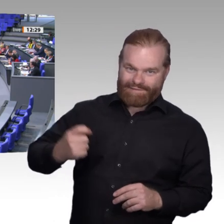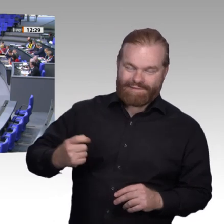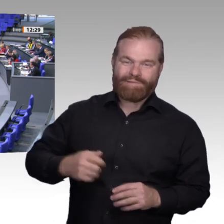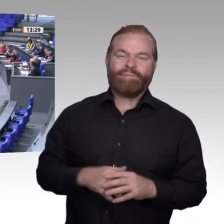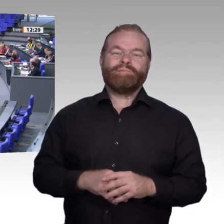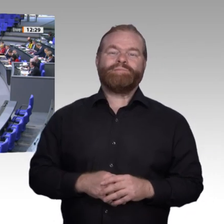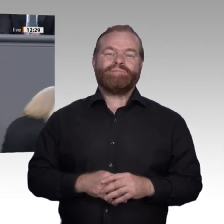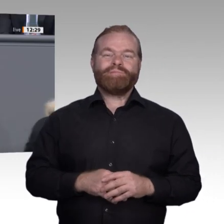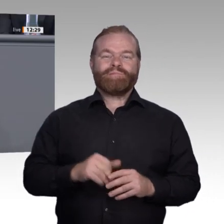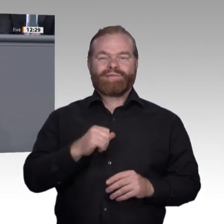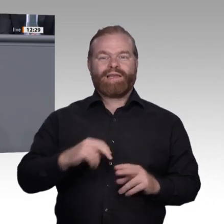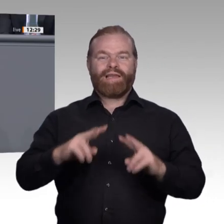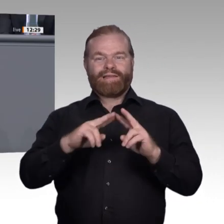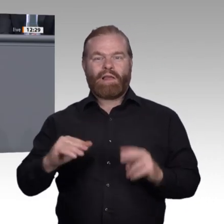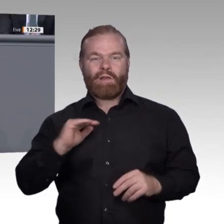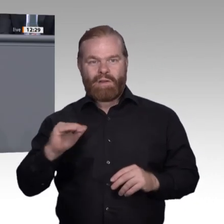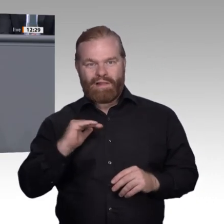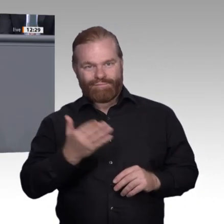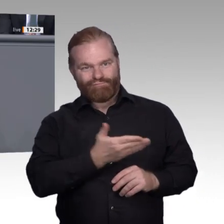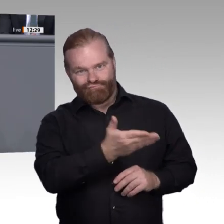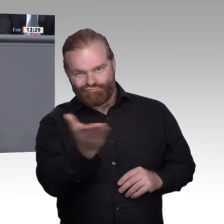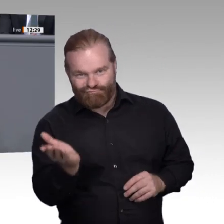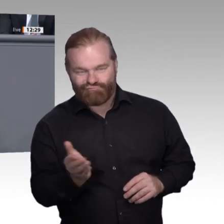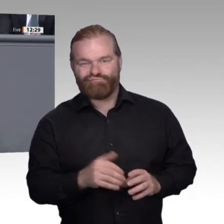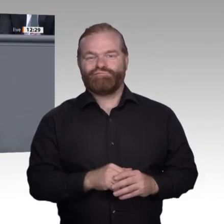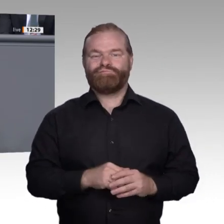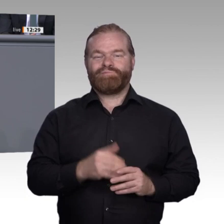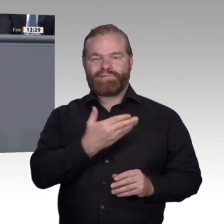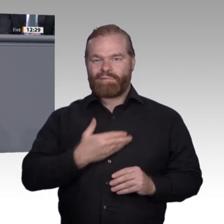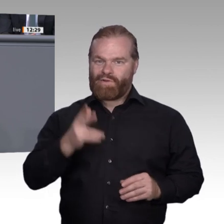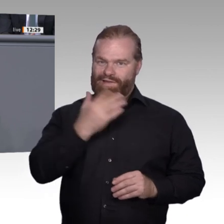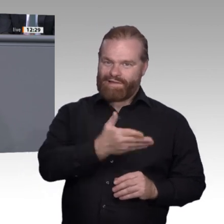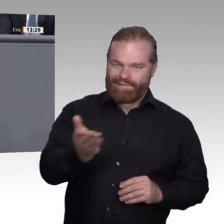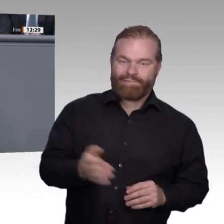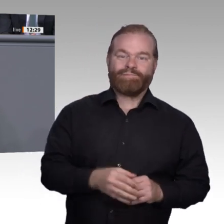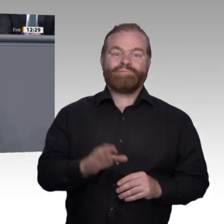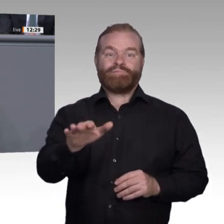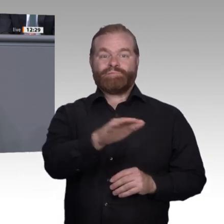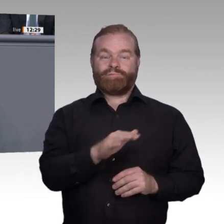gehört. Wenn wir es schaffen, die digitale Transformation gemeinsam gut zu gestalten,